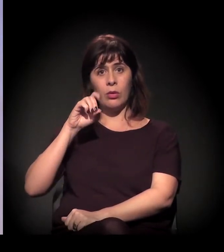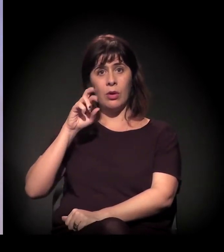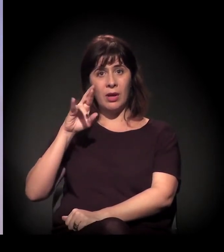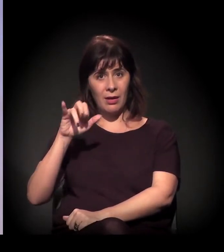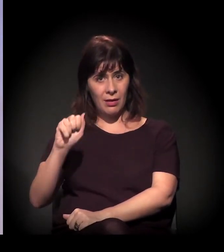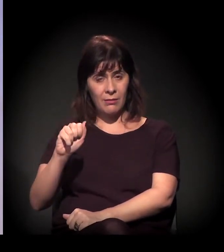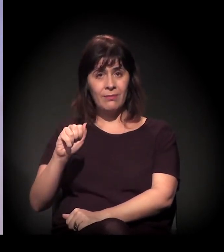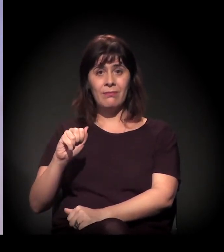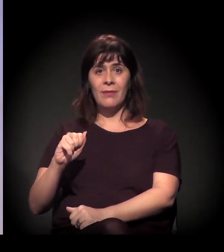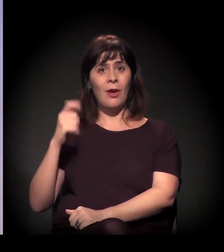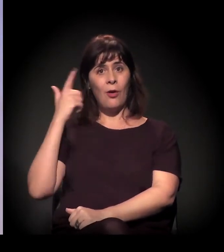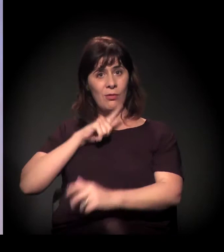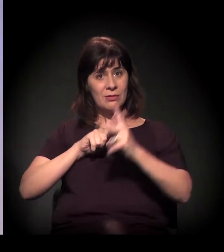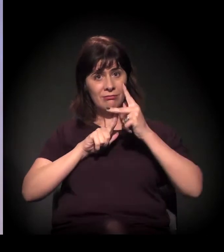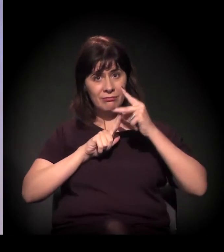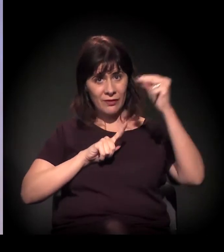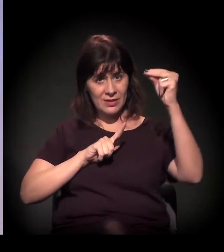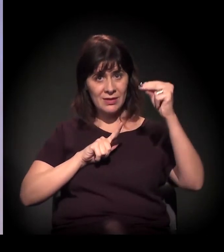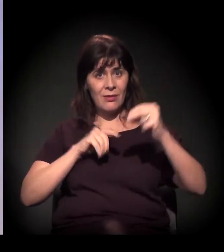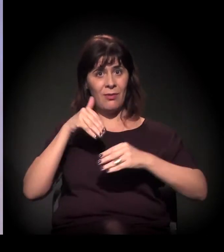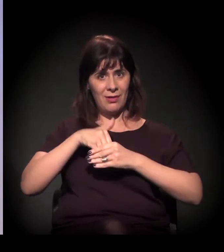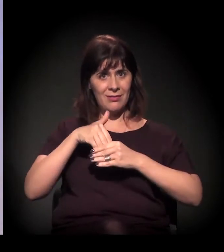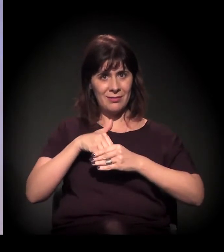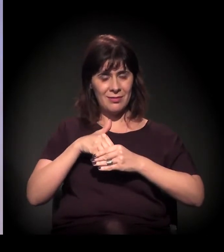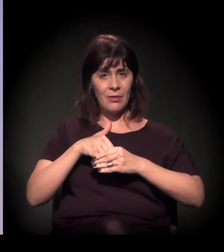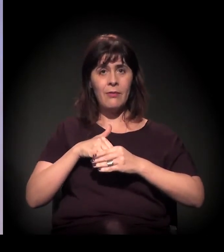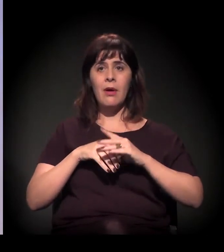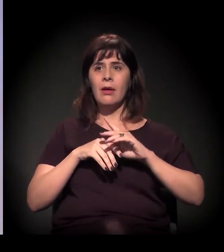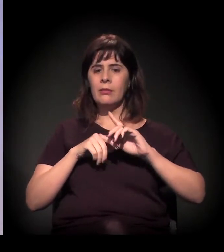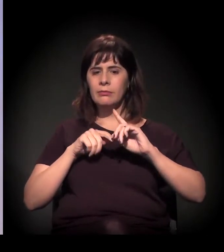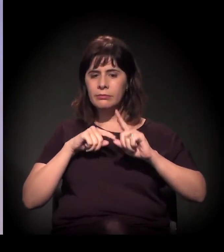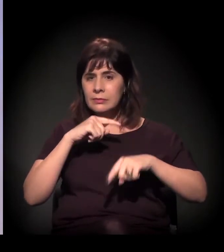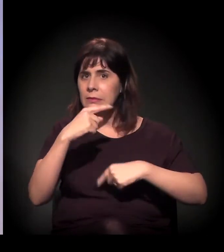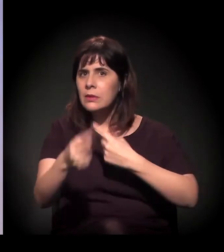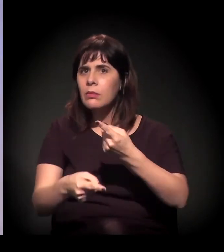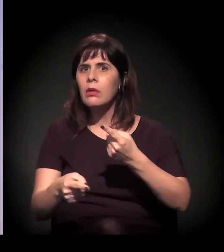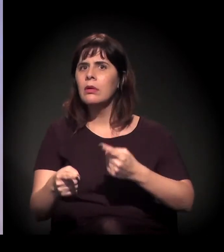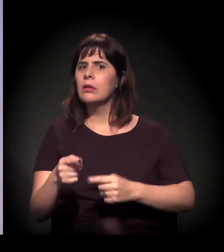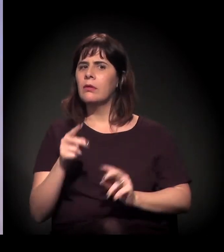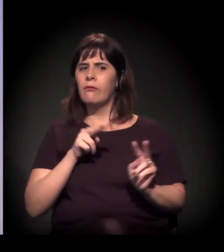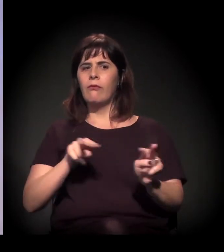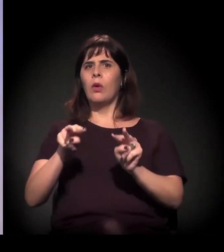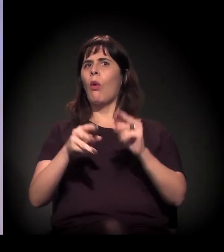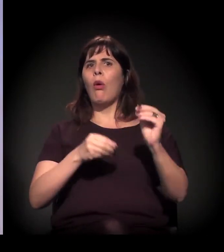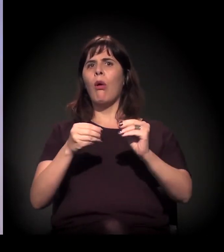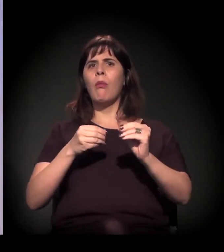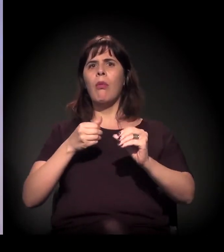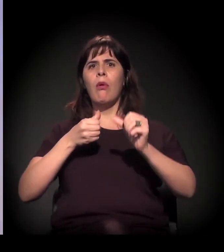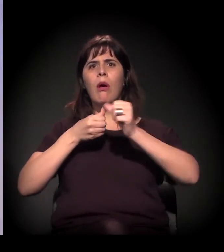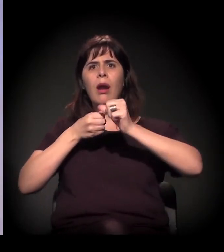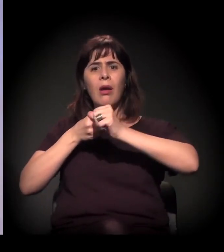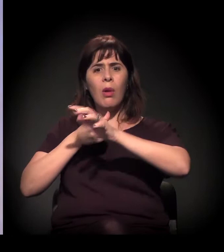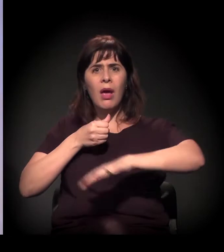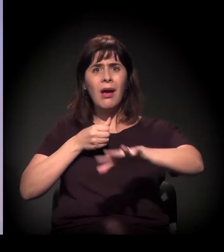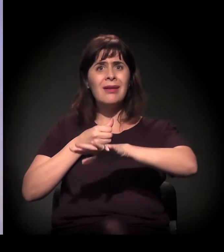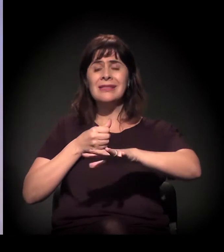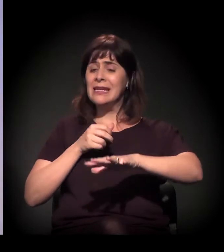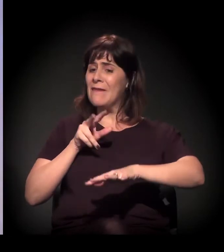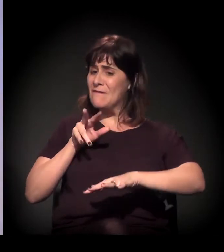que tem a iminência de um novo processo muito violento, parecido com o que teve em 2012, e de certo modo tudo se confirmou.